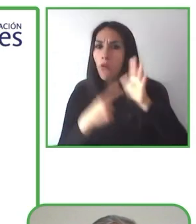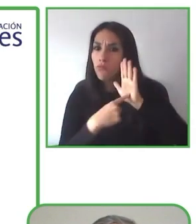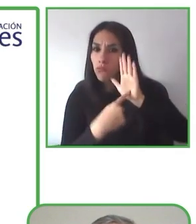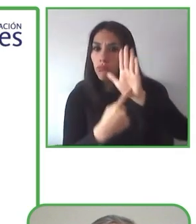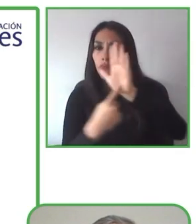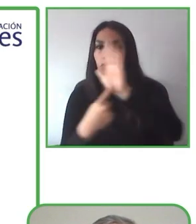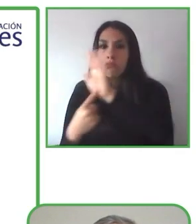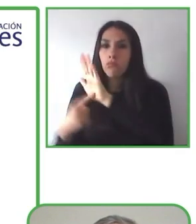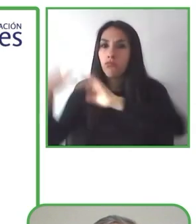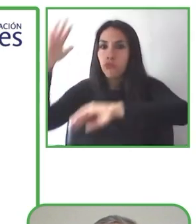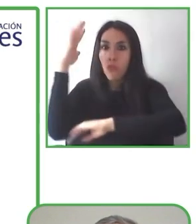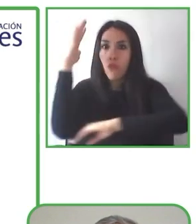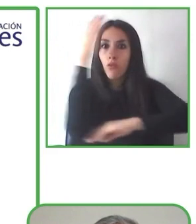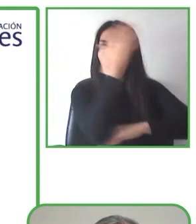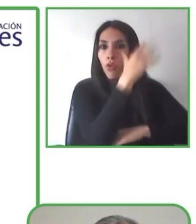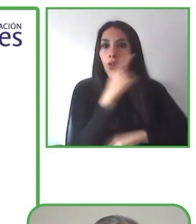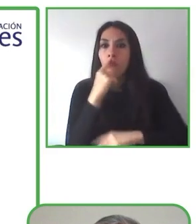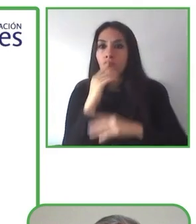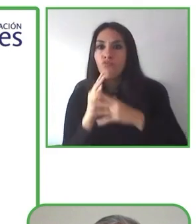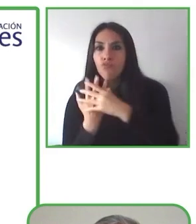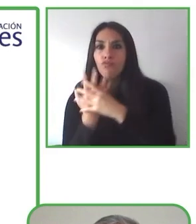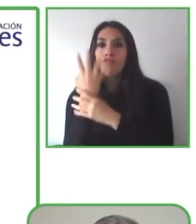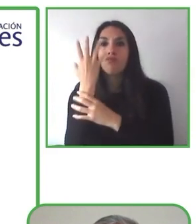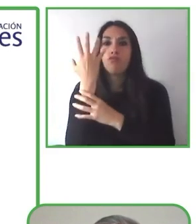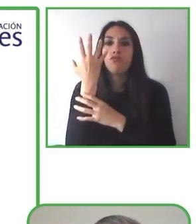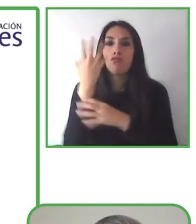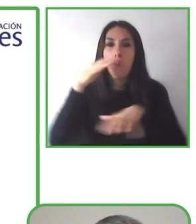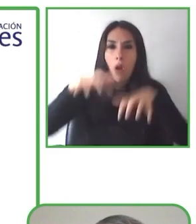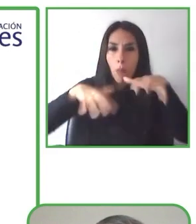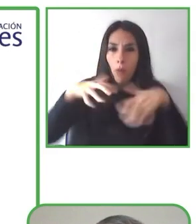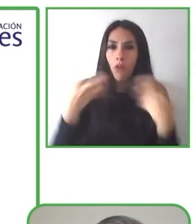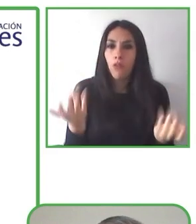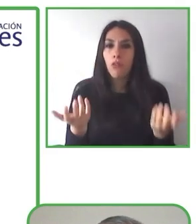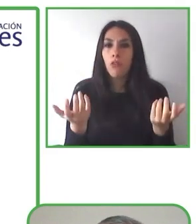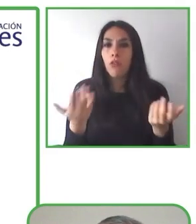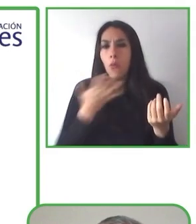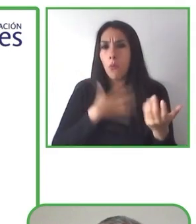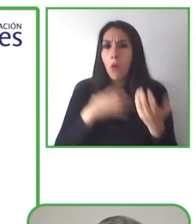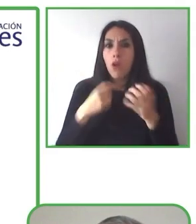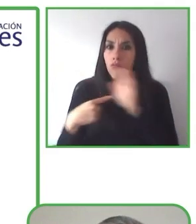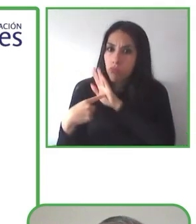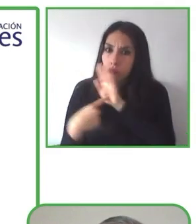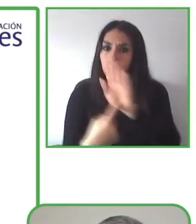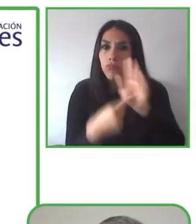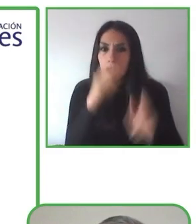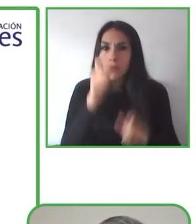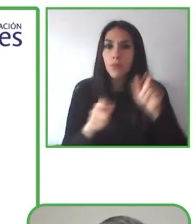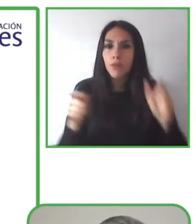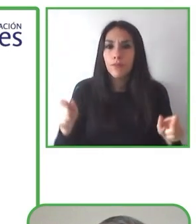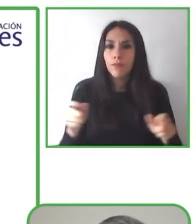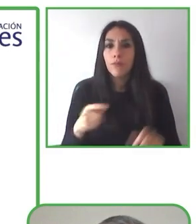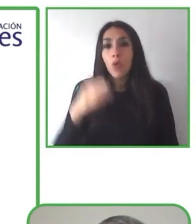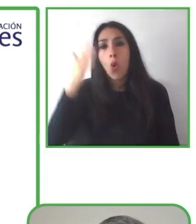Soy Renat Anpilogov, y para aquellos, que no me pueden ver, soy una persona alta, con